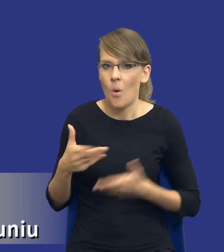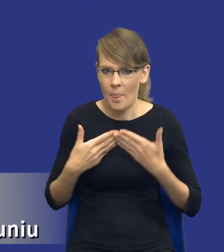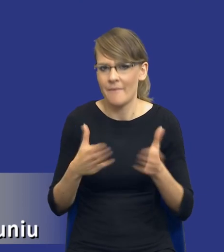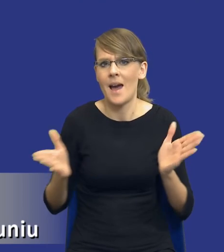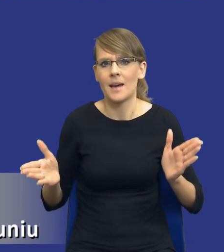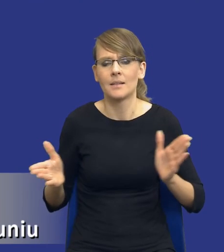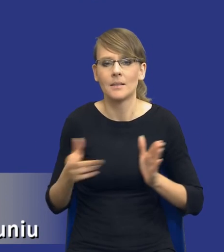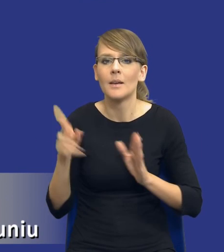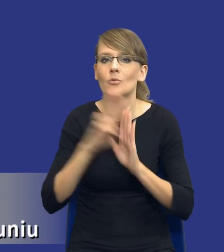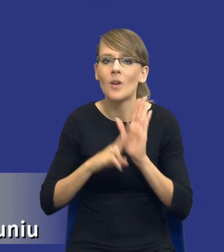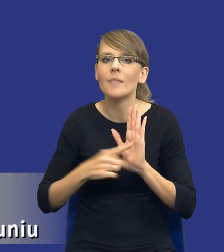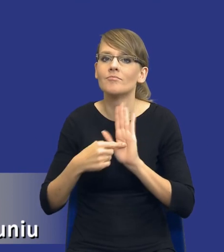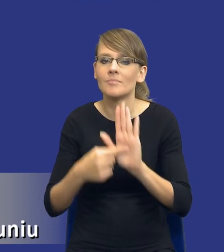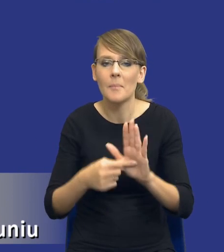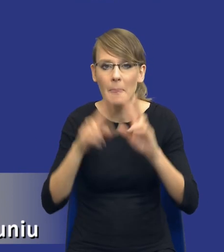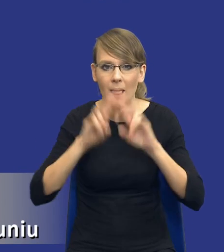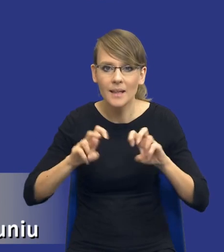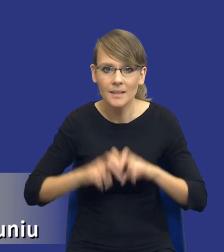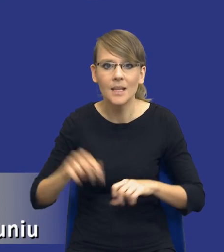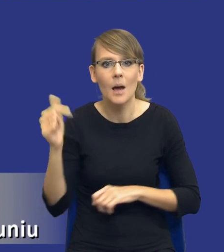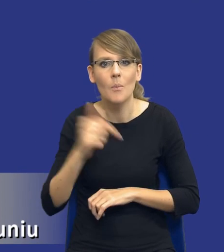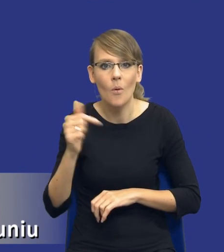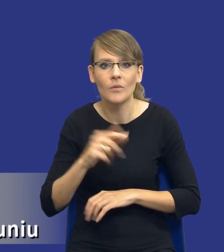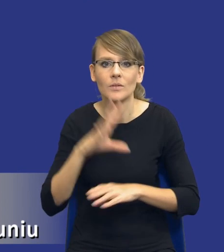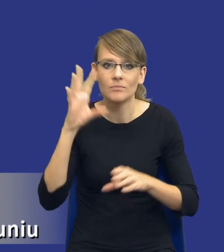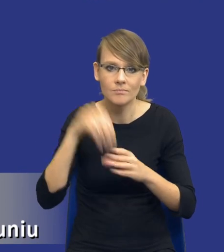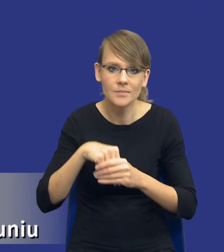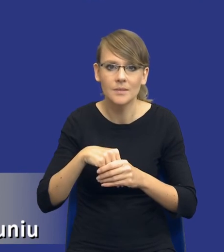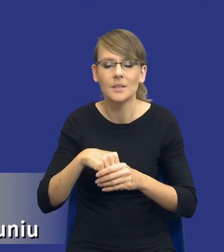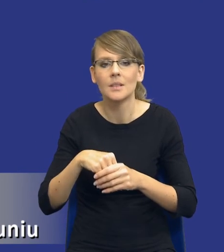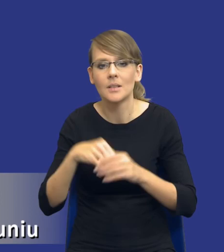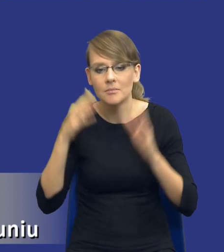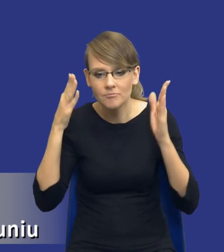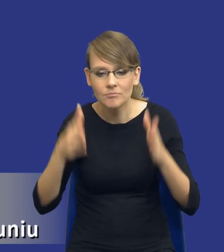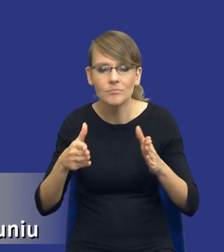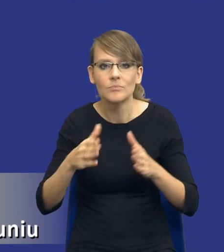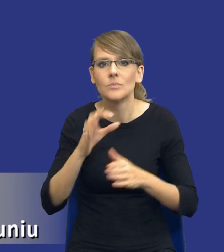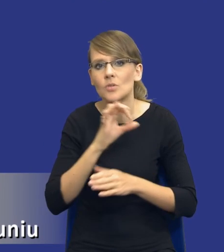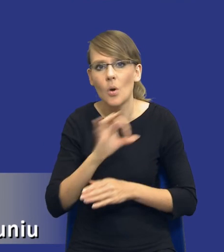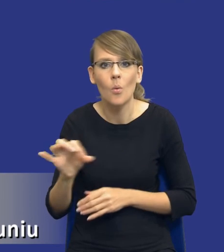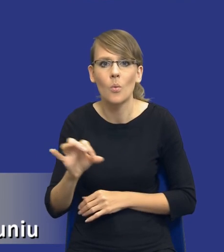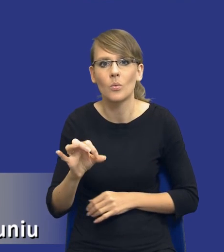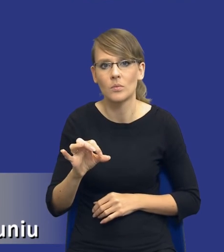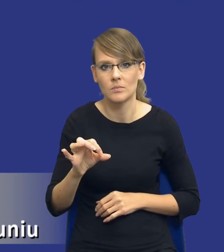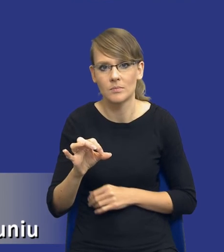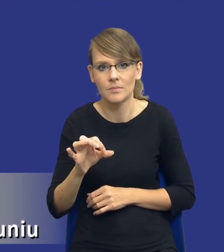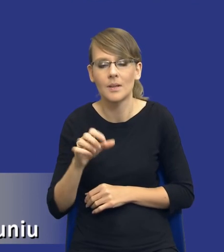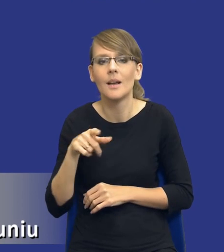Przepis wskazuje, że analiza powinna obejmować, czy obejmuje w szczególności, w związku z tym nie jest to katalog zamknięty.